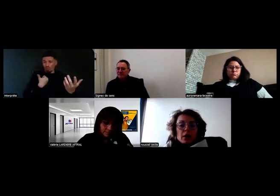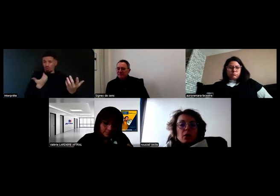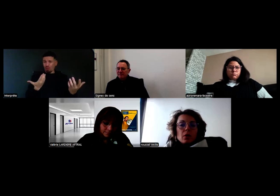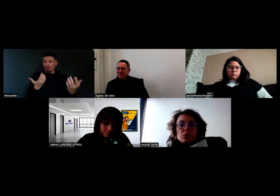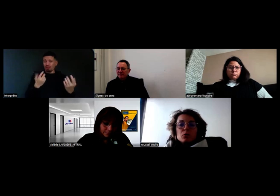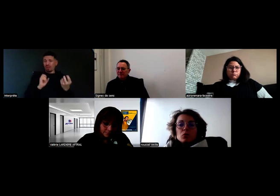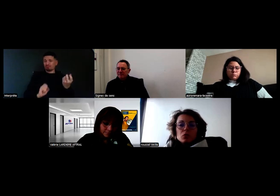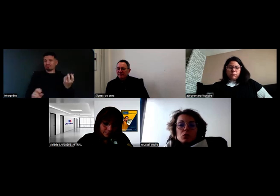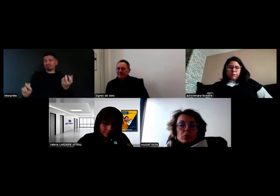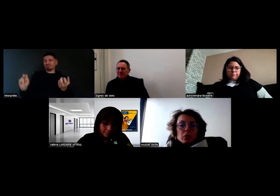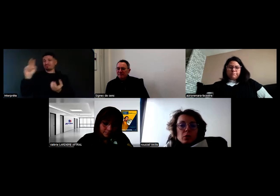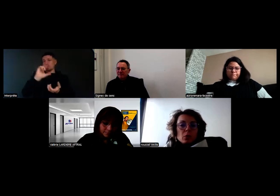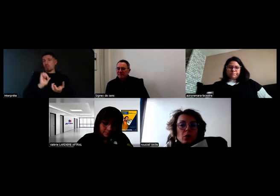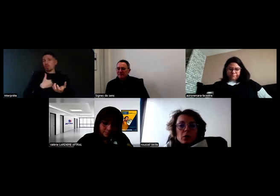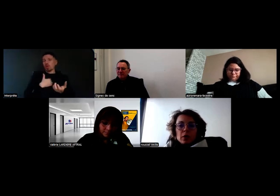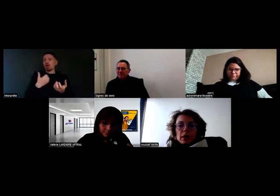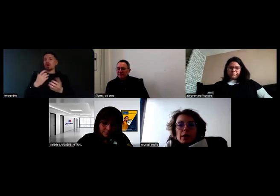Alors, sur du conducteur comme Aurore,